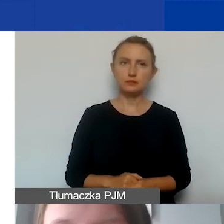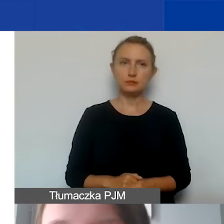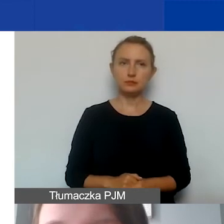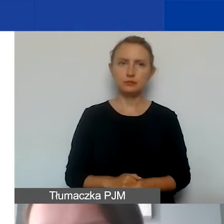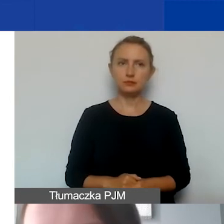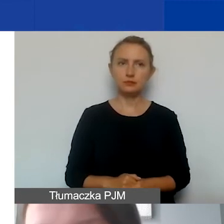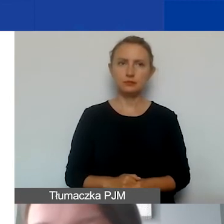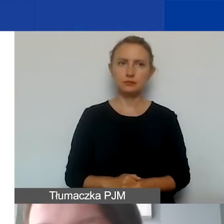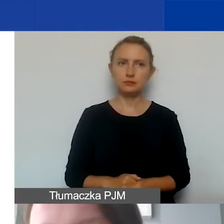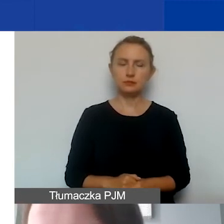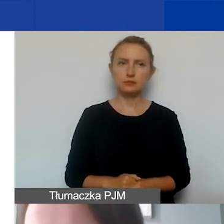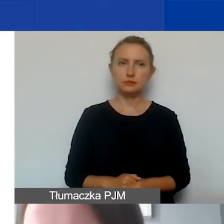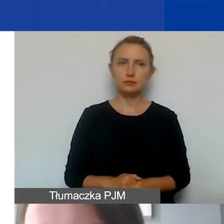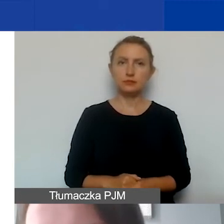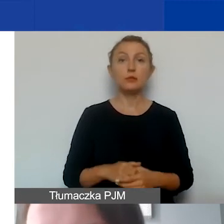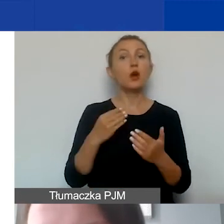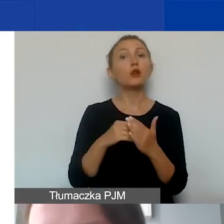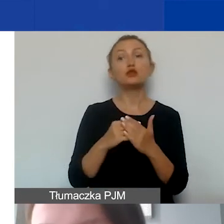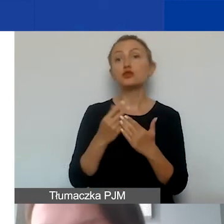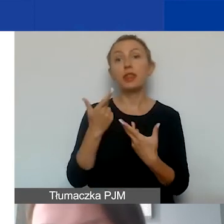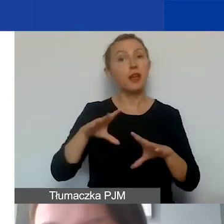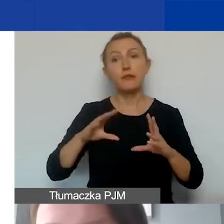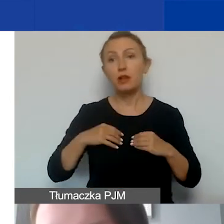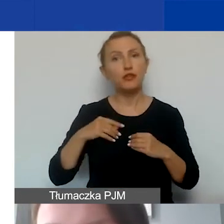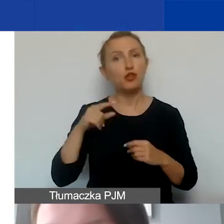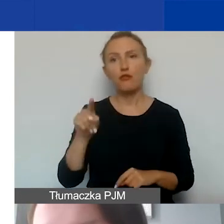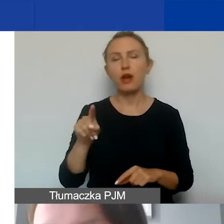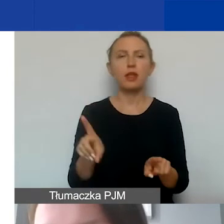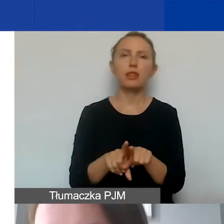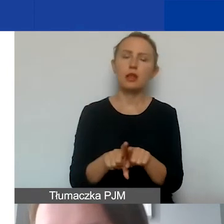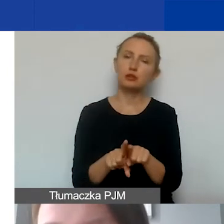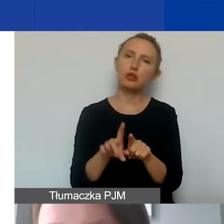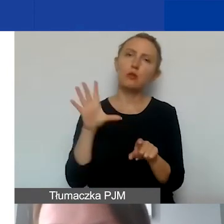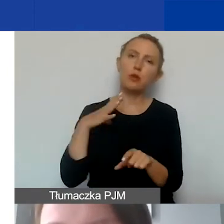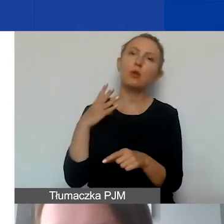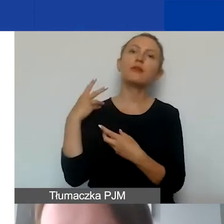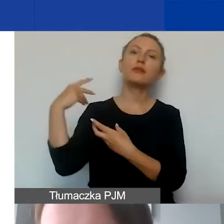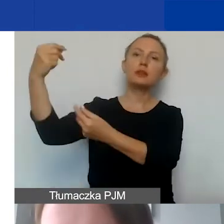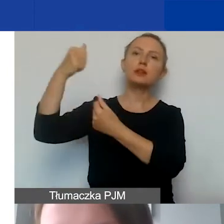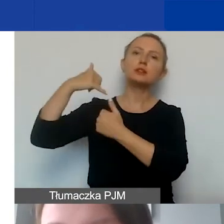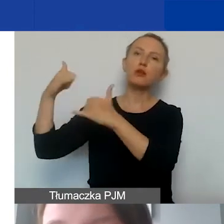Oczywiście koszty niekwalifikowane to są także te, które zostały sfinansowane z innych źródeł,